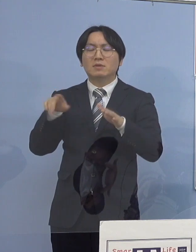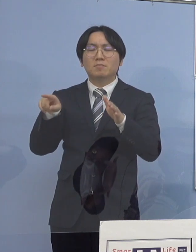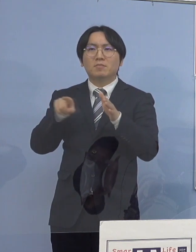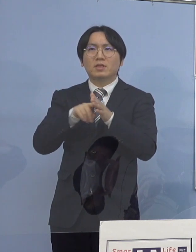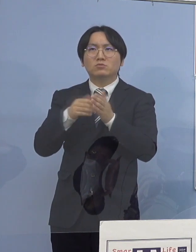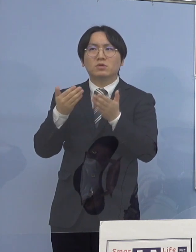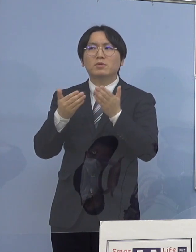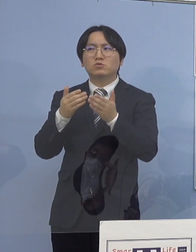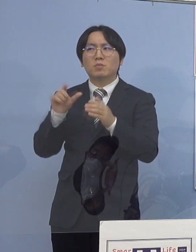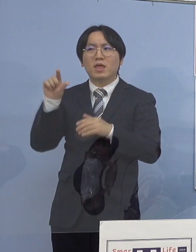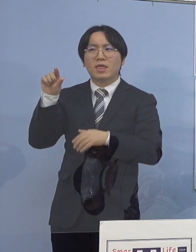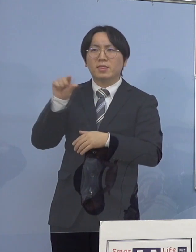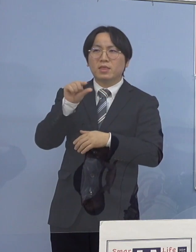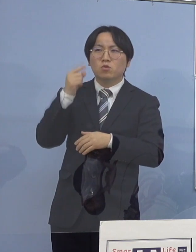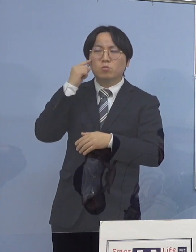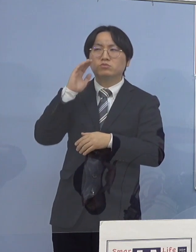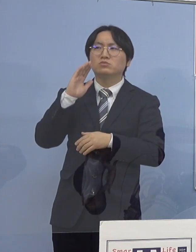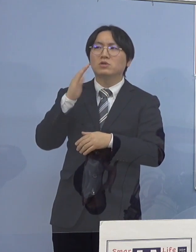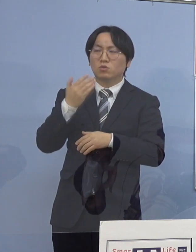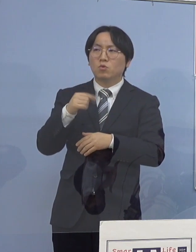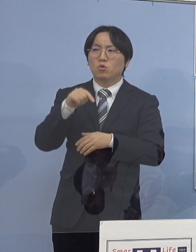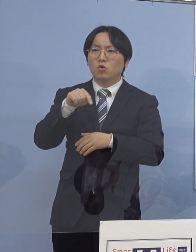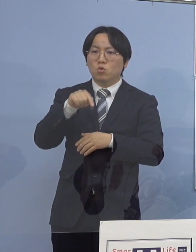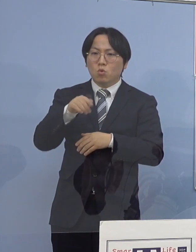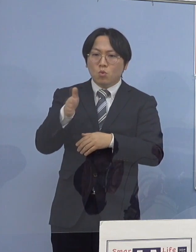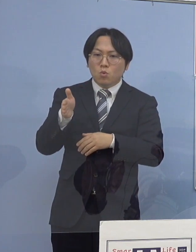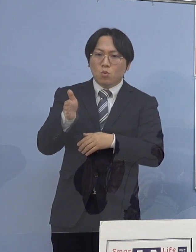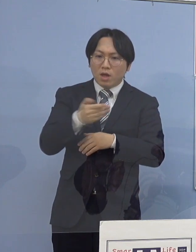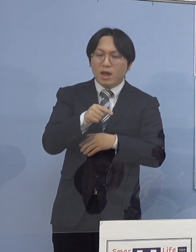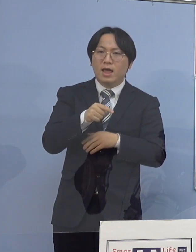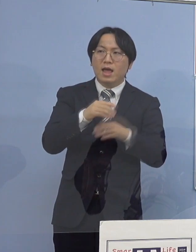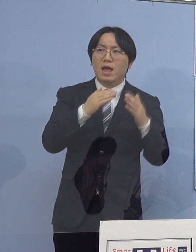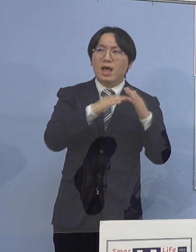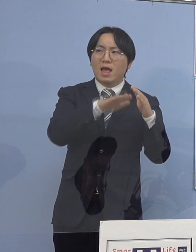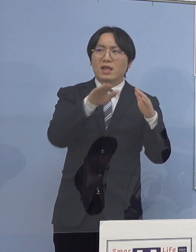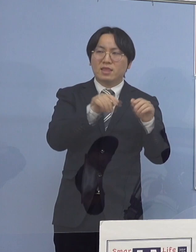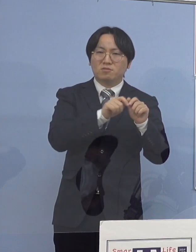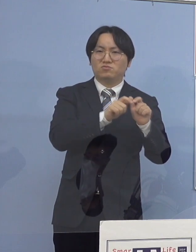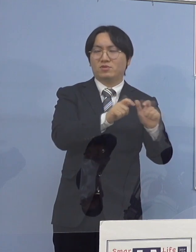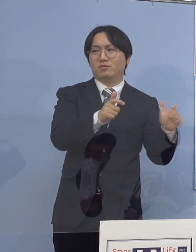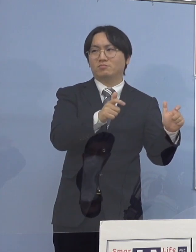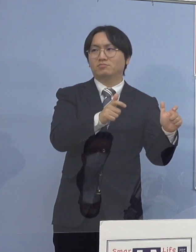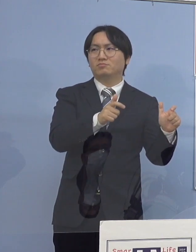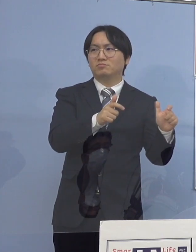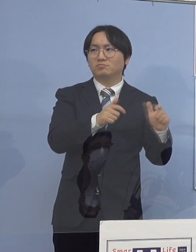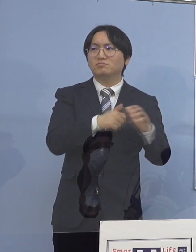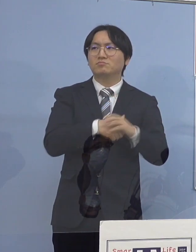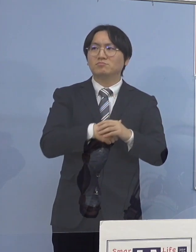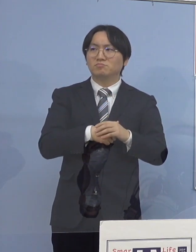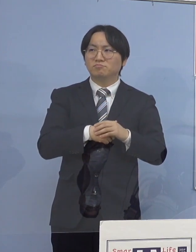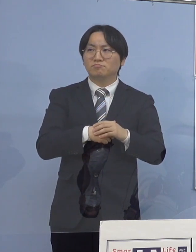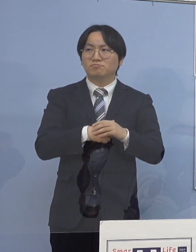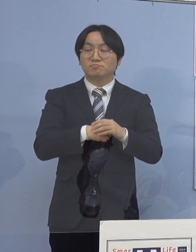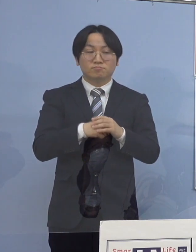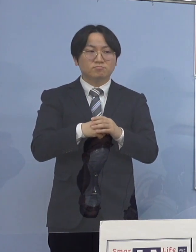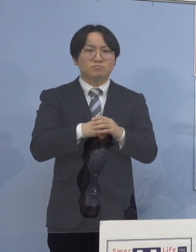その分家庭内感染ということで あらゆる世代に拡がってきている （徳島新聞社） 特に高齢者が増えているというんじゃなくて